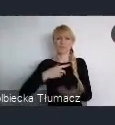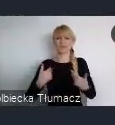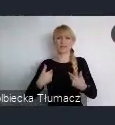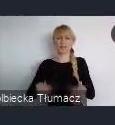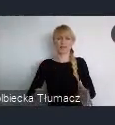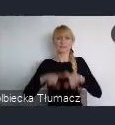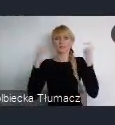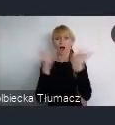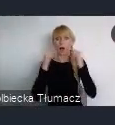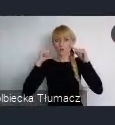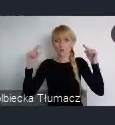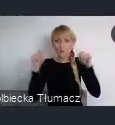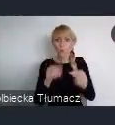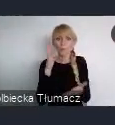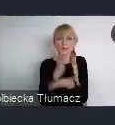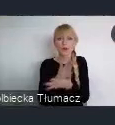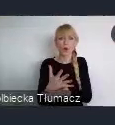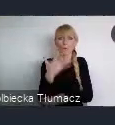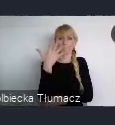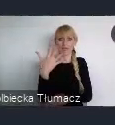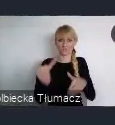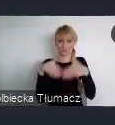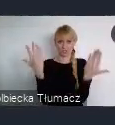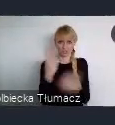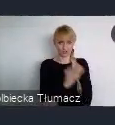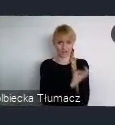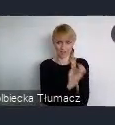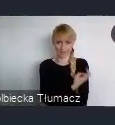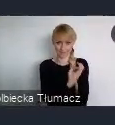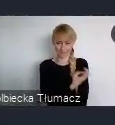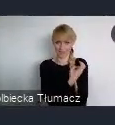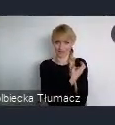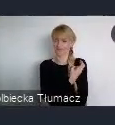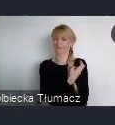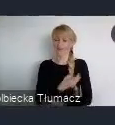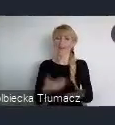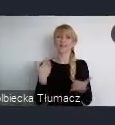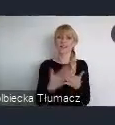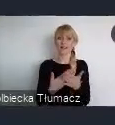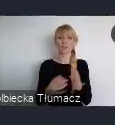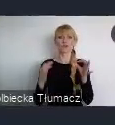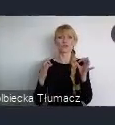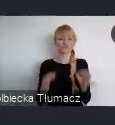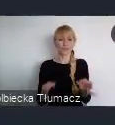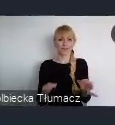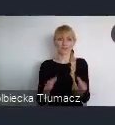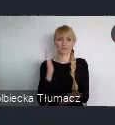się tylko na tych 5 dniach w czerwcu. Dlatego już dzisiaj, mamy dla Państwa, propozycję i możliwość zaagnażowania się,